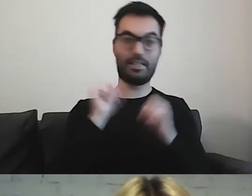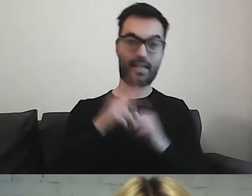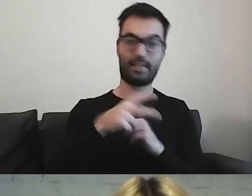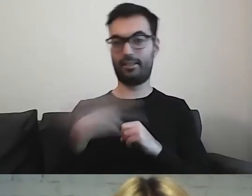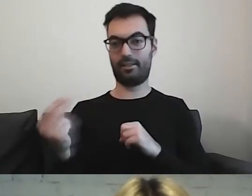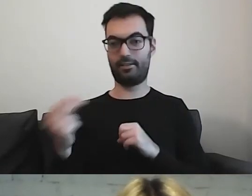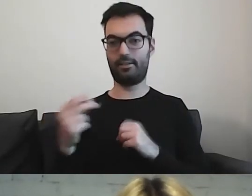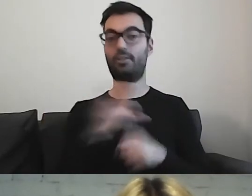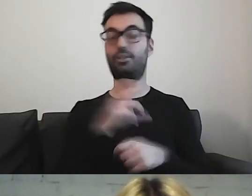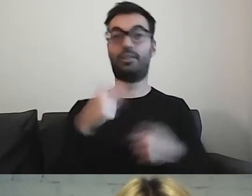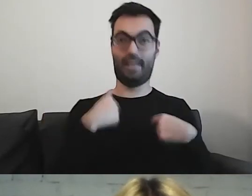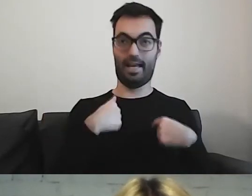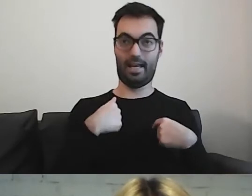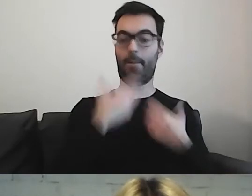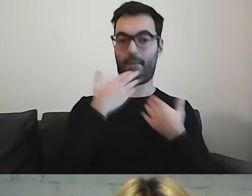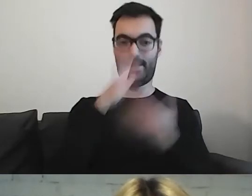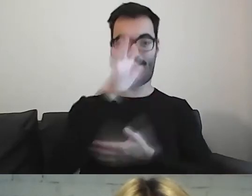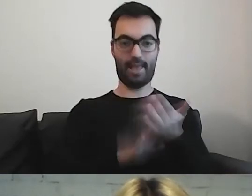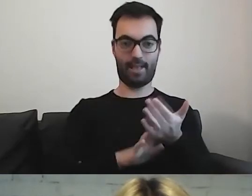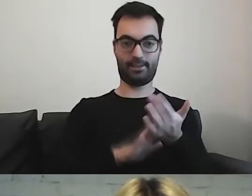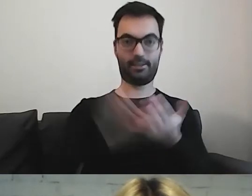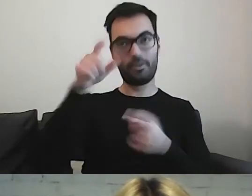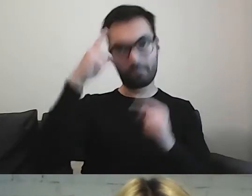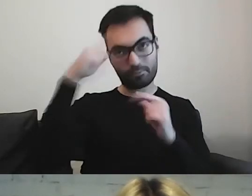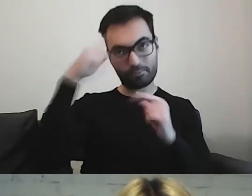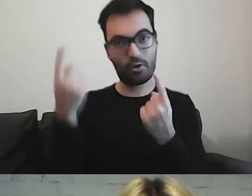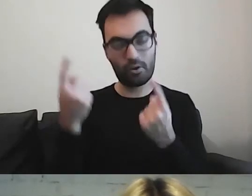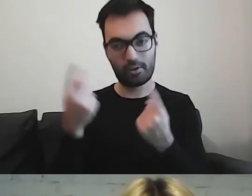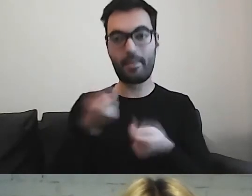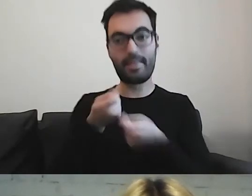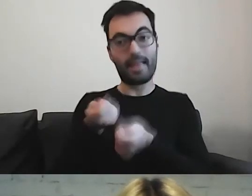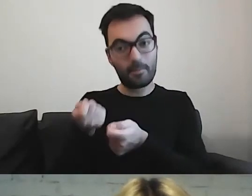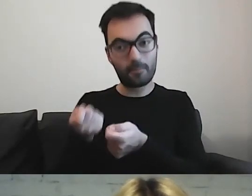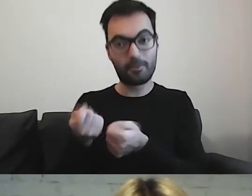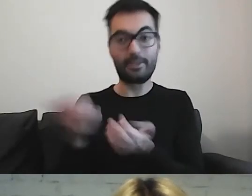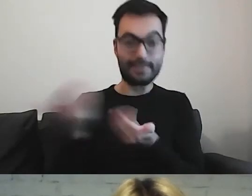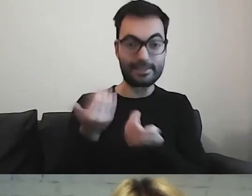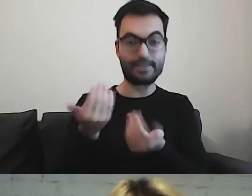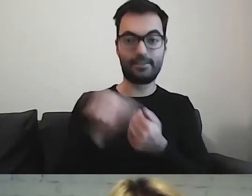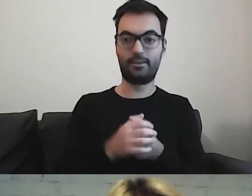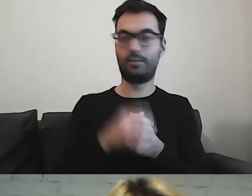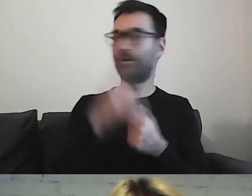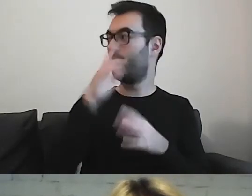Czy przez ten tekst mogę go jakoś zainteresować i przedstawić tę wiedzę w sposób interesujący?